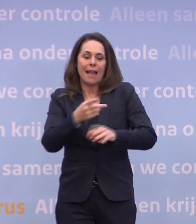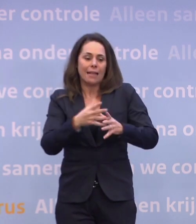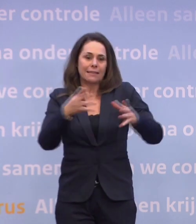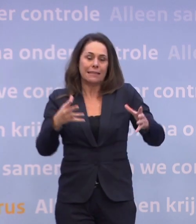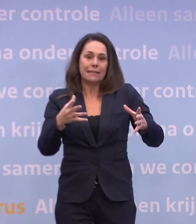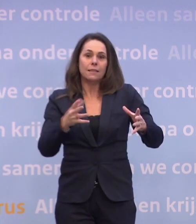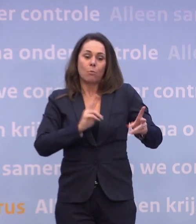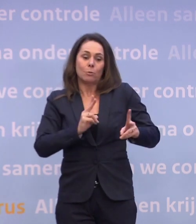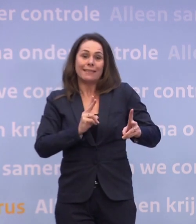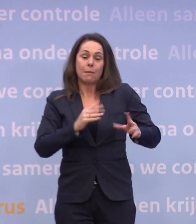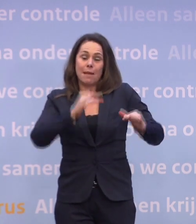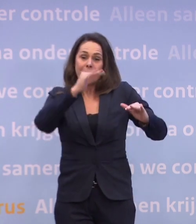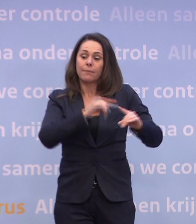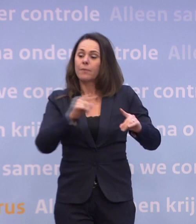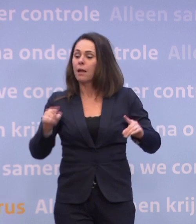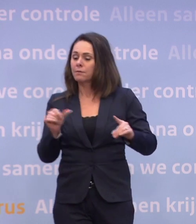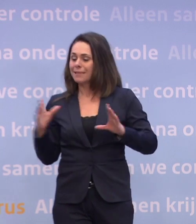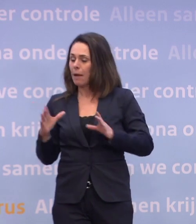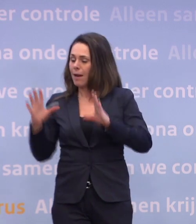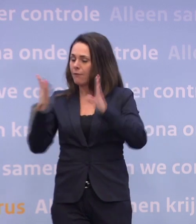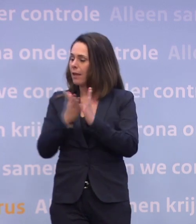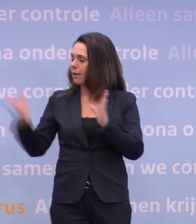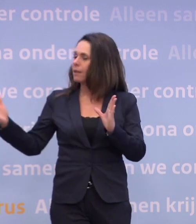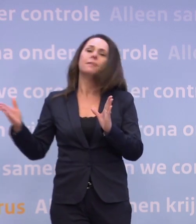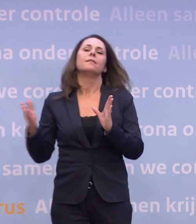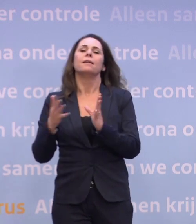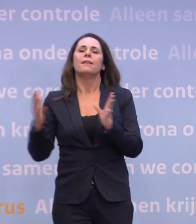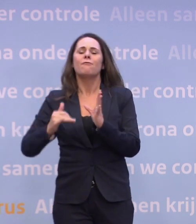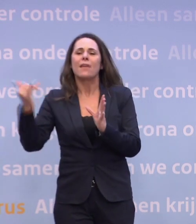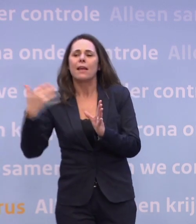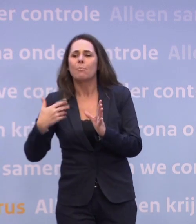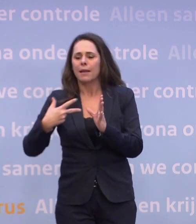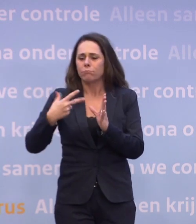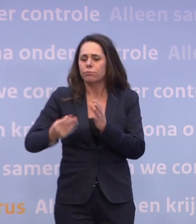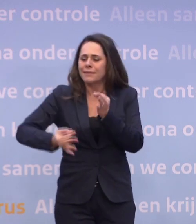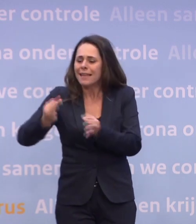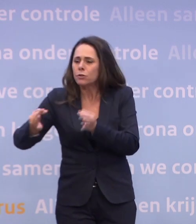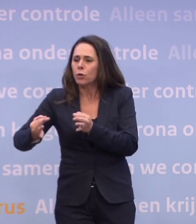...dat het andere deel van de samenleving, omdat we heel veel grootschaliger... ...heel veel frequenter kunnen gaan testen, risicogericht...